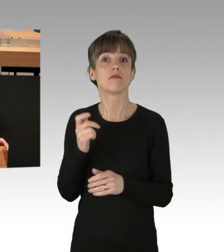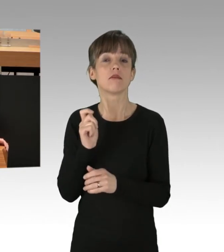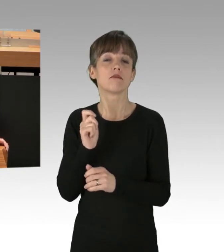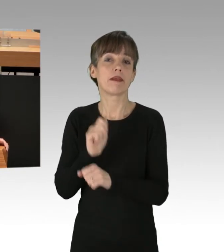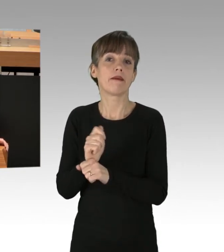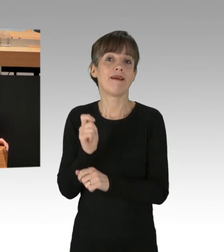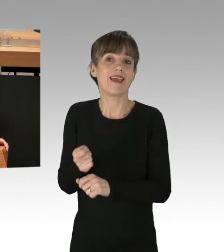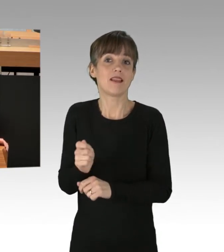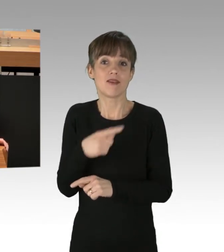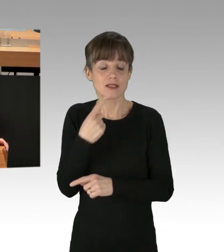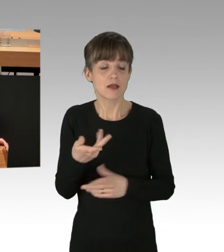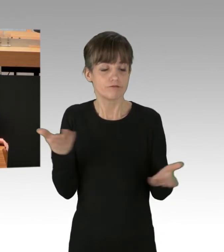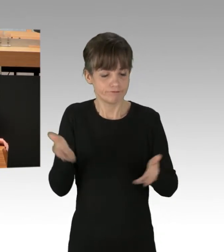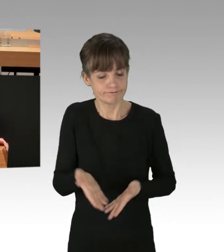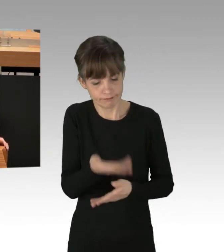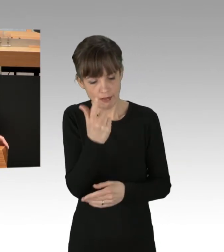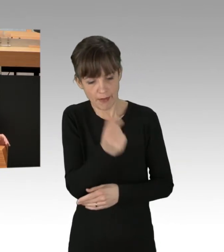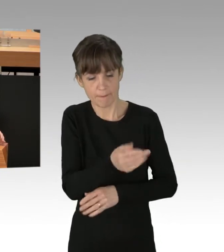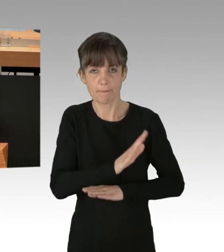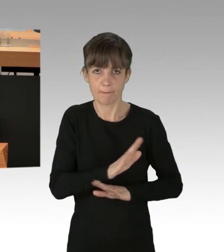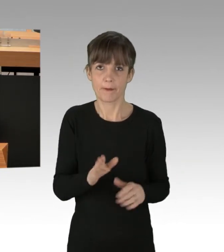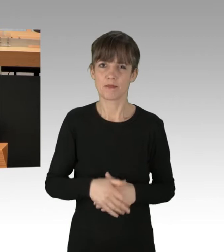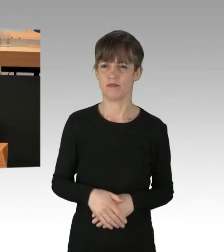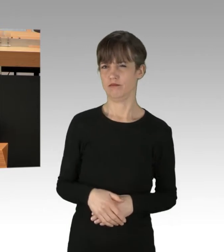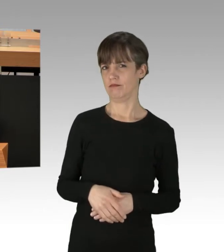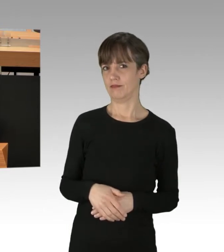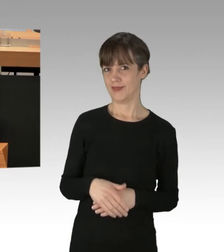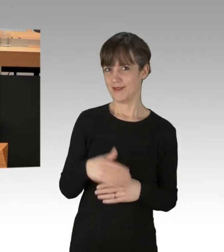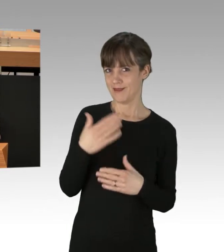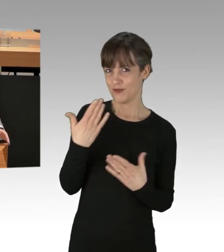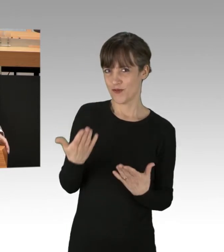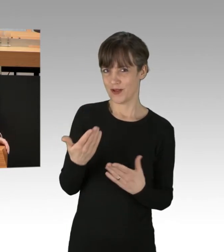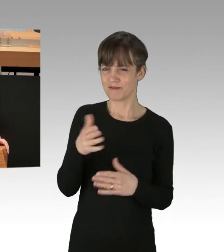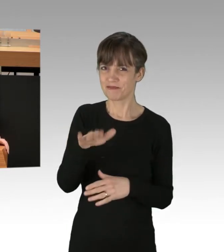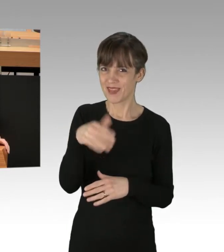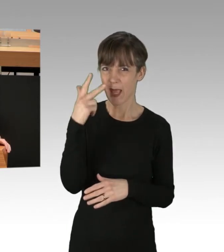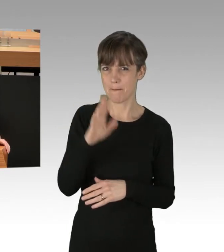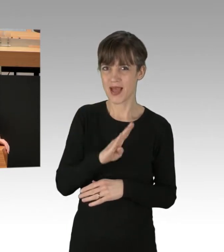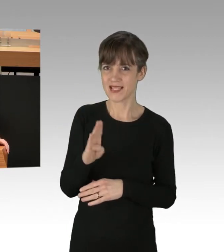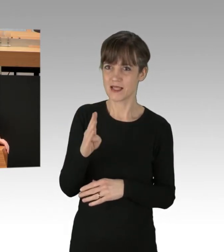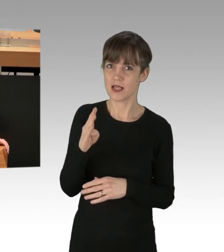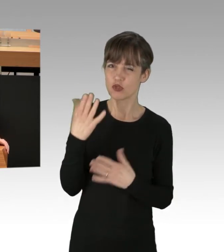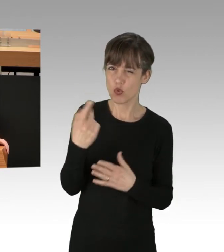und danke, dass Sie meine Zeit verschwendet haben. Ich meine, Herr Balzer, bei aller markigen Bemerkung, sollte man auch darauf achten,